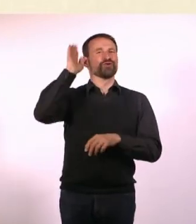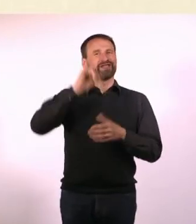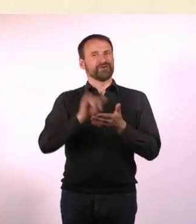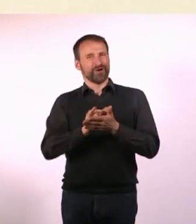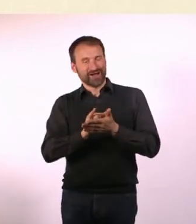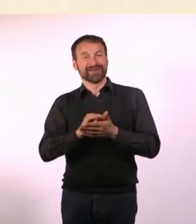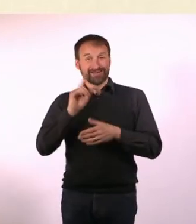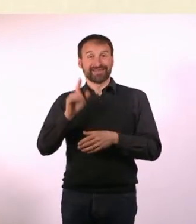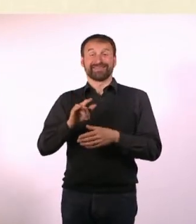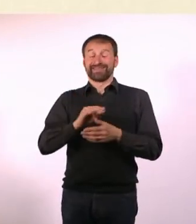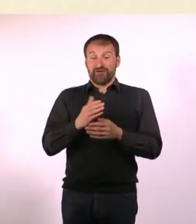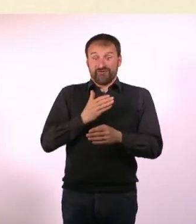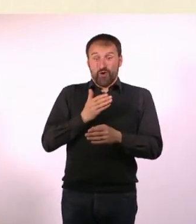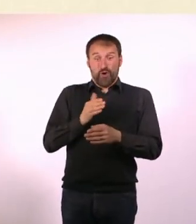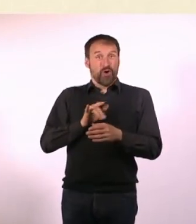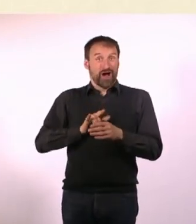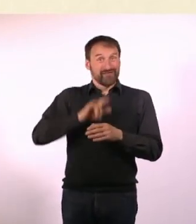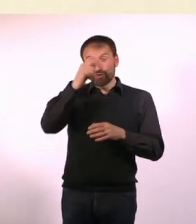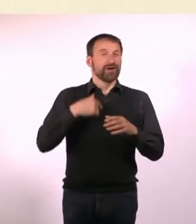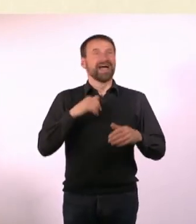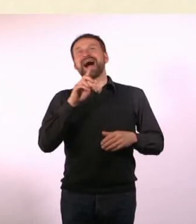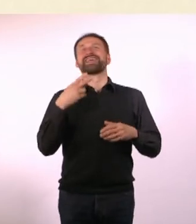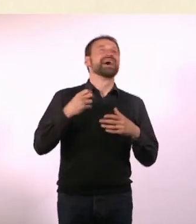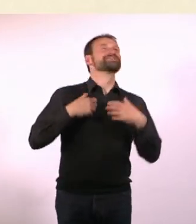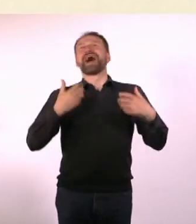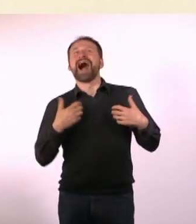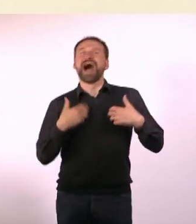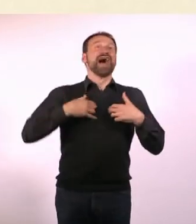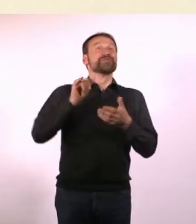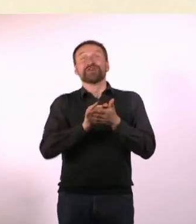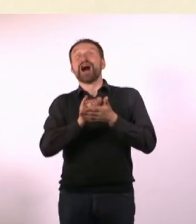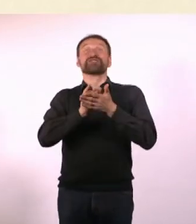war dann die ganze Zeit vor dem Flug ADHS-Denise und dachte: Endlich New York!